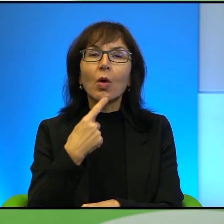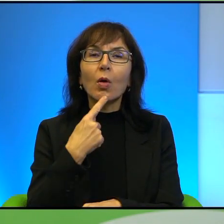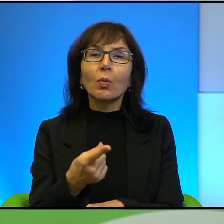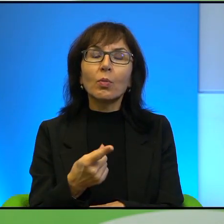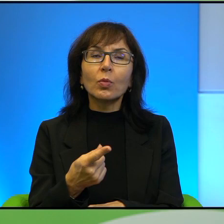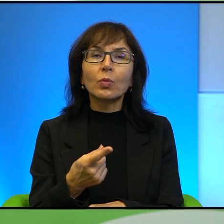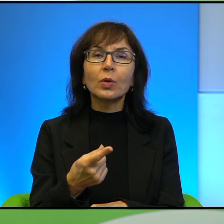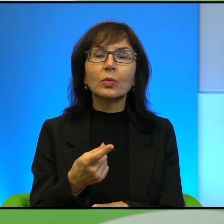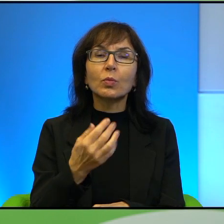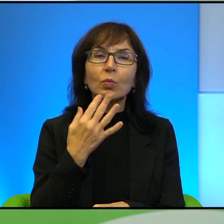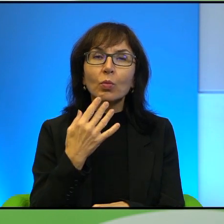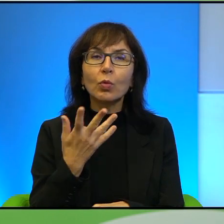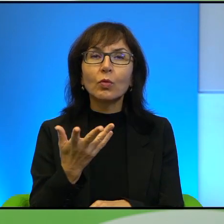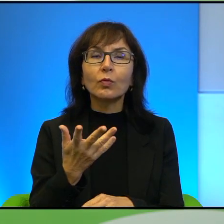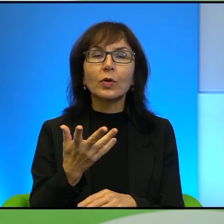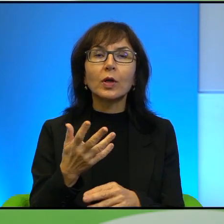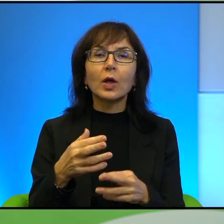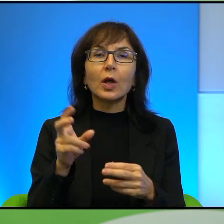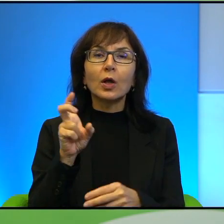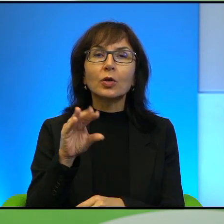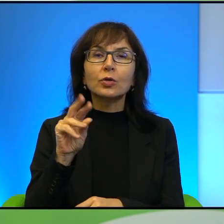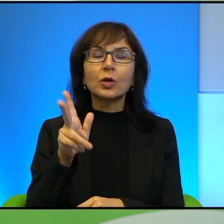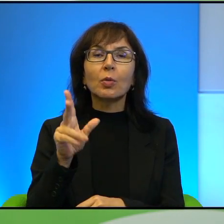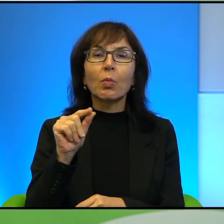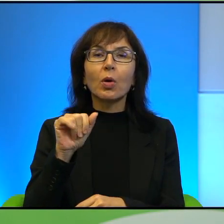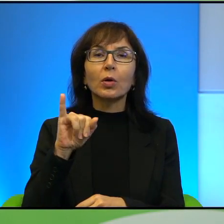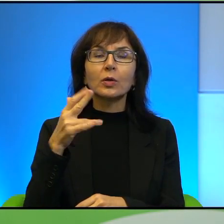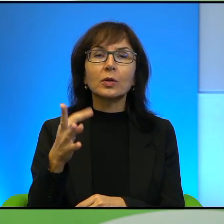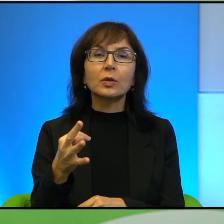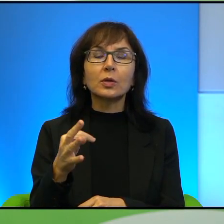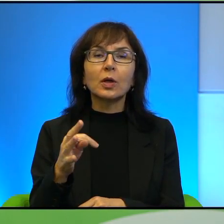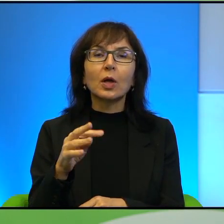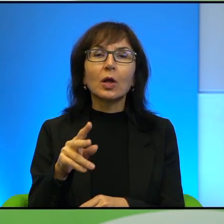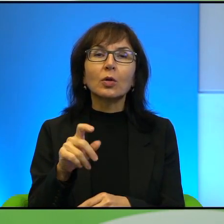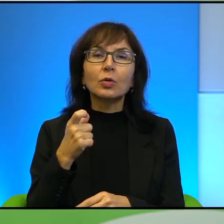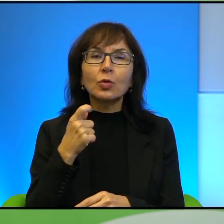punktów, większych checkpointów, niemal sto, przepraszam, około tysiąca